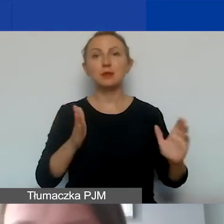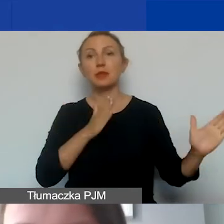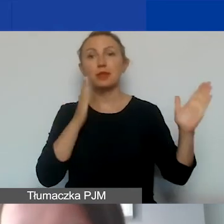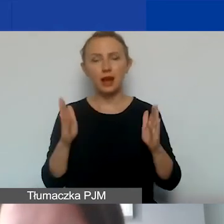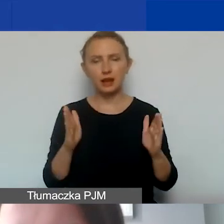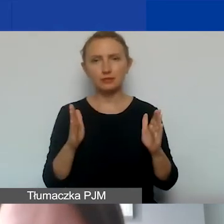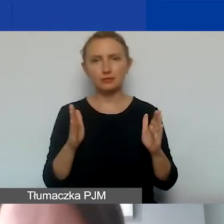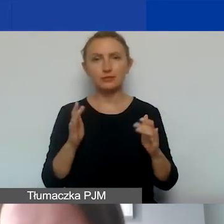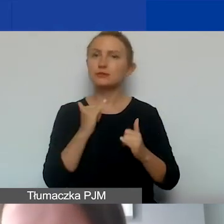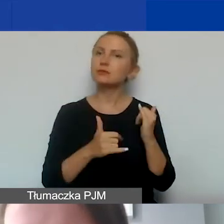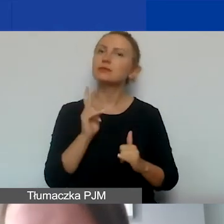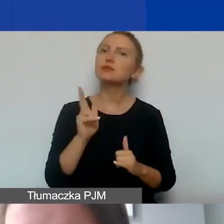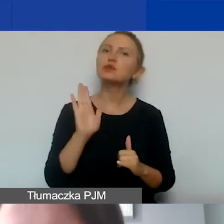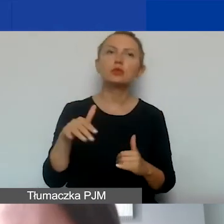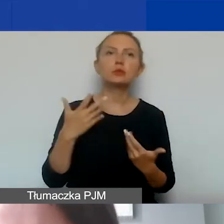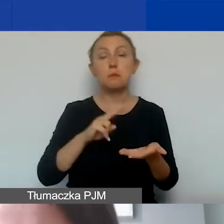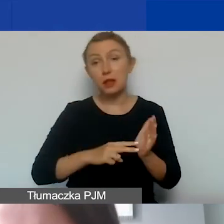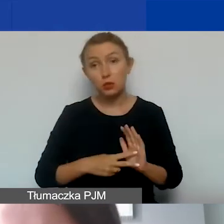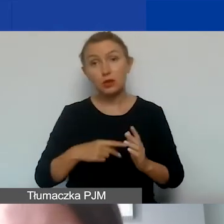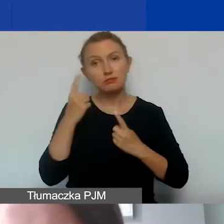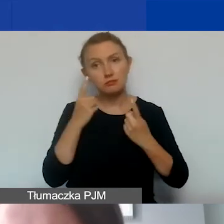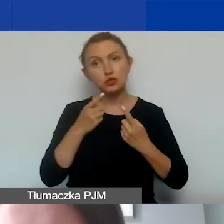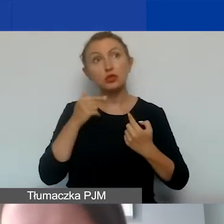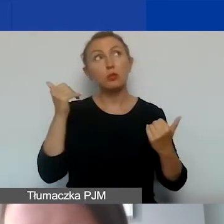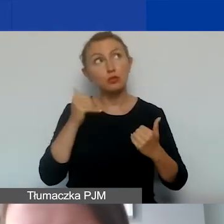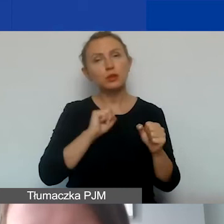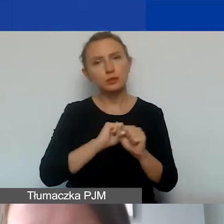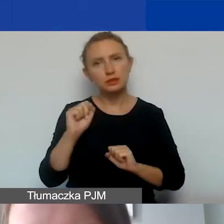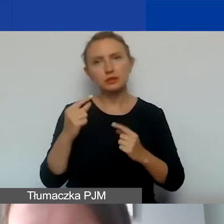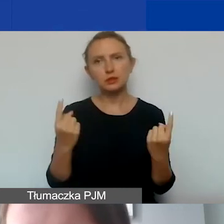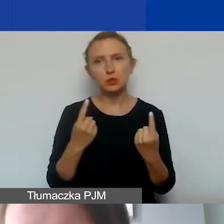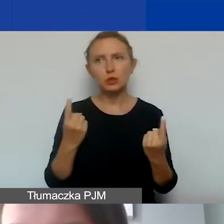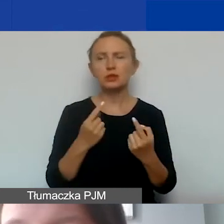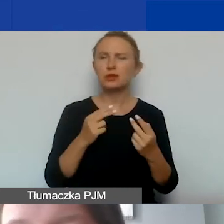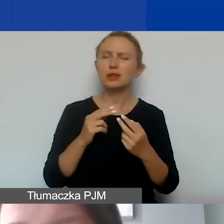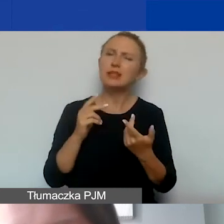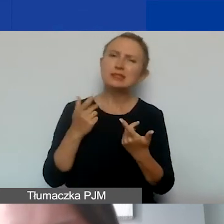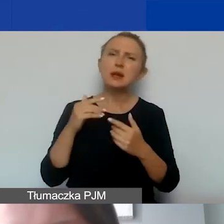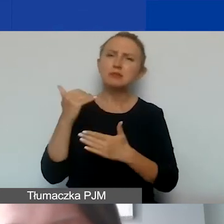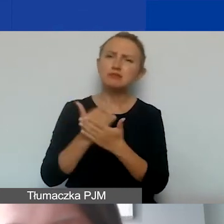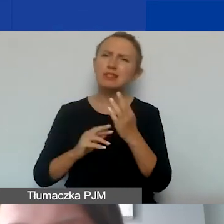Jeżeli ktoś by takie sytuacje planował, myślę, że to może się zdarzać rzadziej w przypadku naboru interwencyjnego,